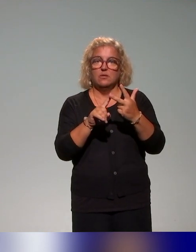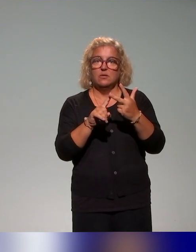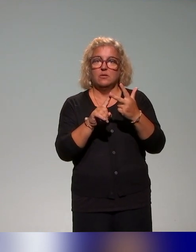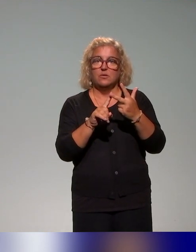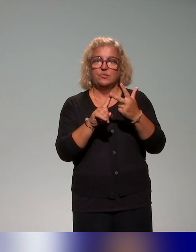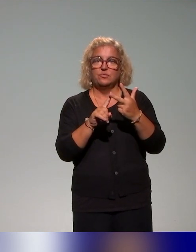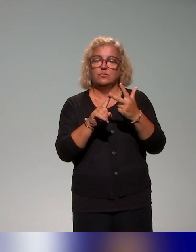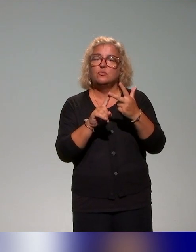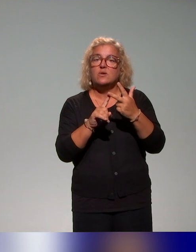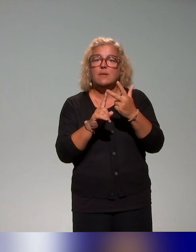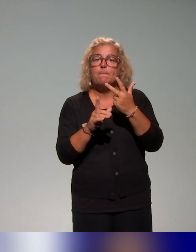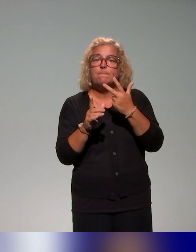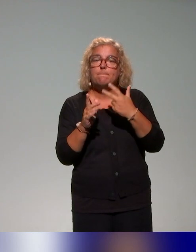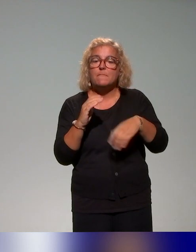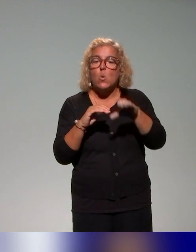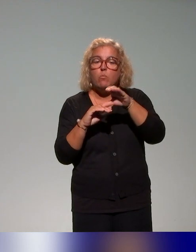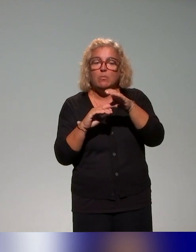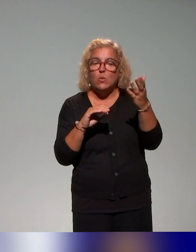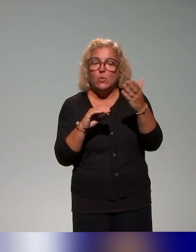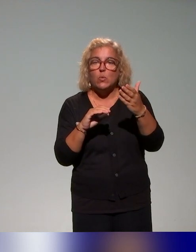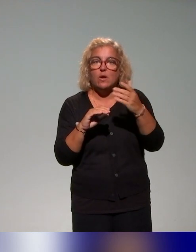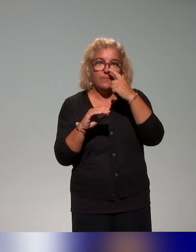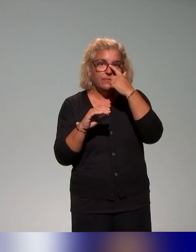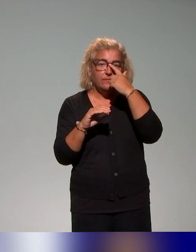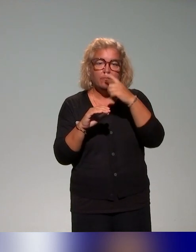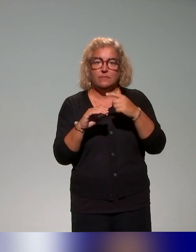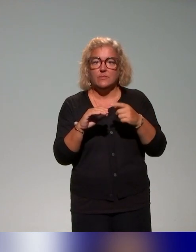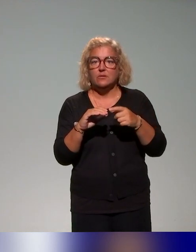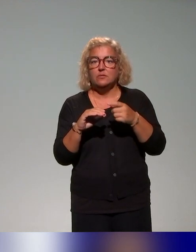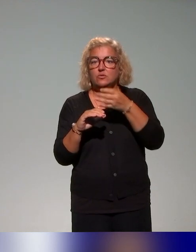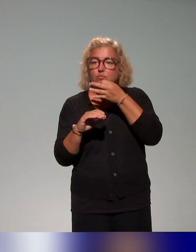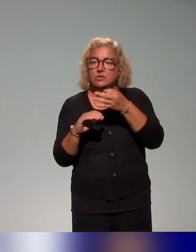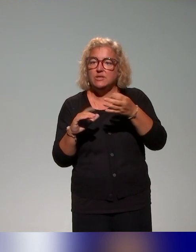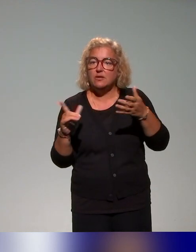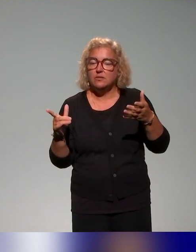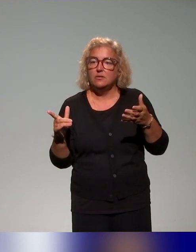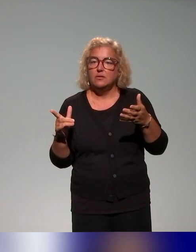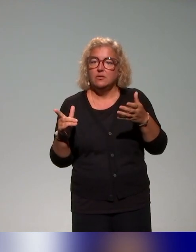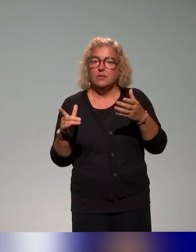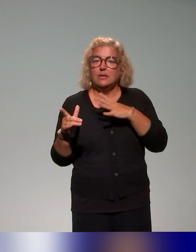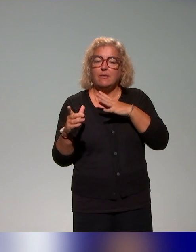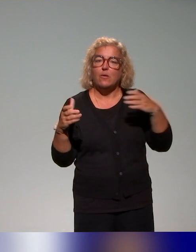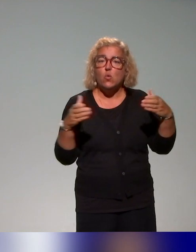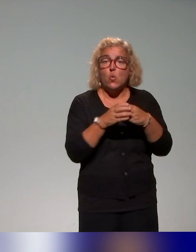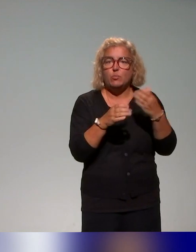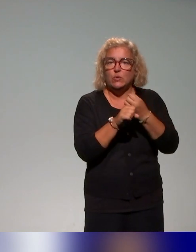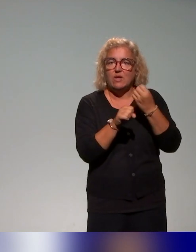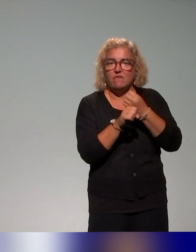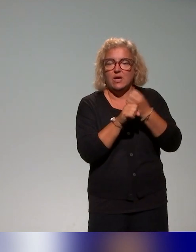tu compléteras (ce que je vais vous présenter), mais on a associé un groupe de travail, un ensemble d'acteurs des